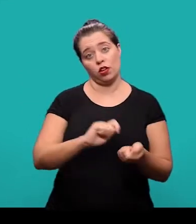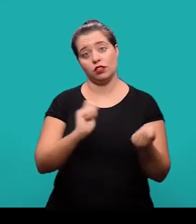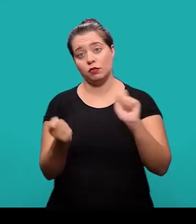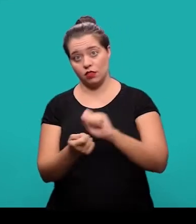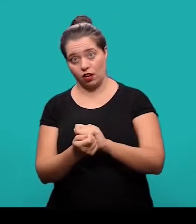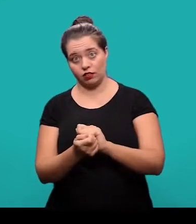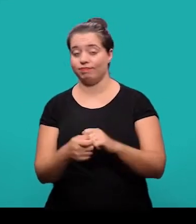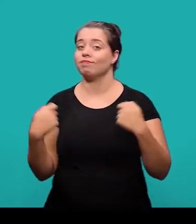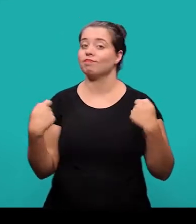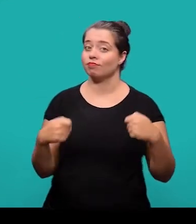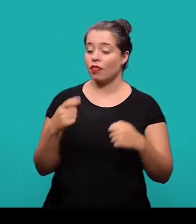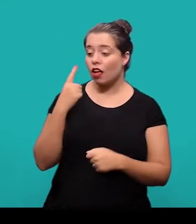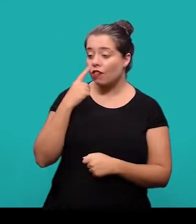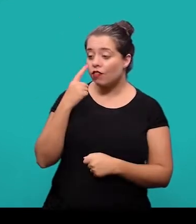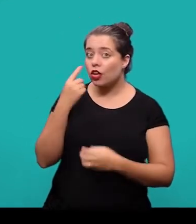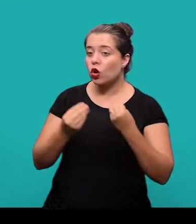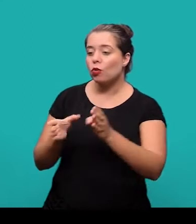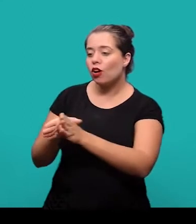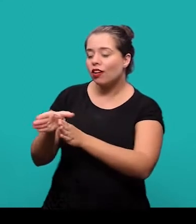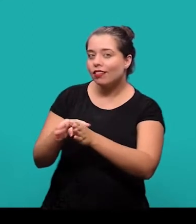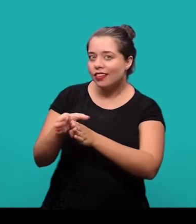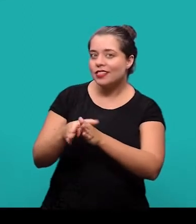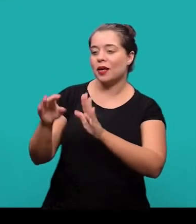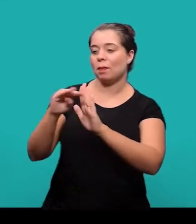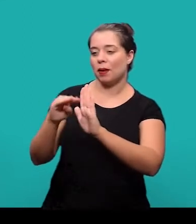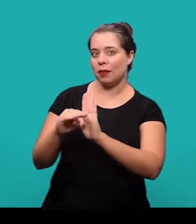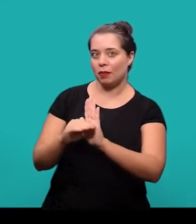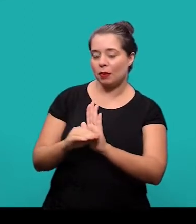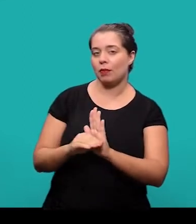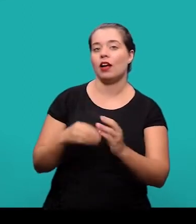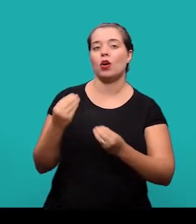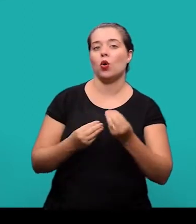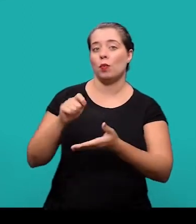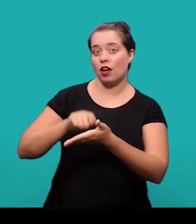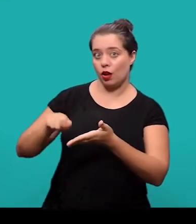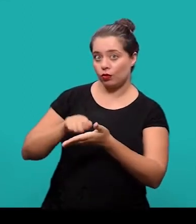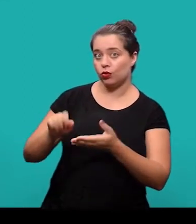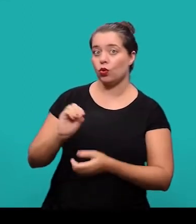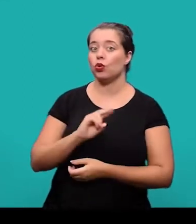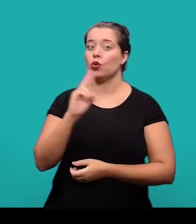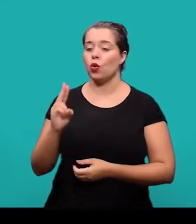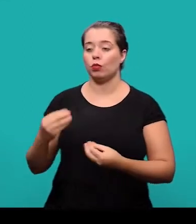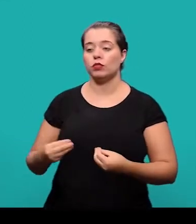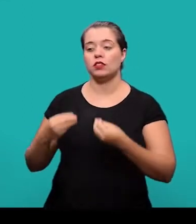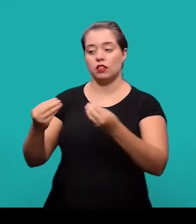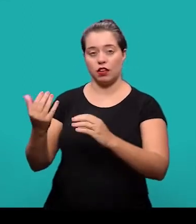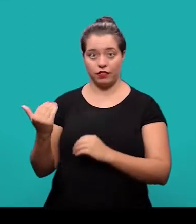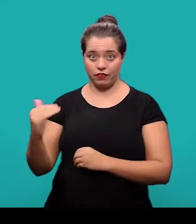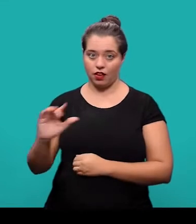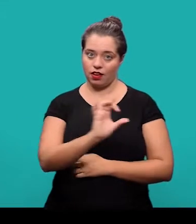sendo necessário verificar as orientações que constam nas diretrizes para autores ou diretrizes para submissão de cada um dos periódicos.